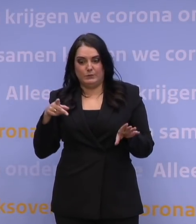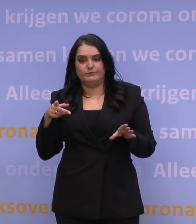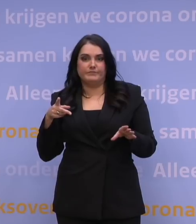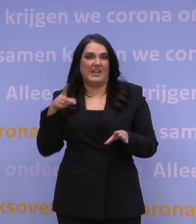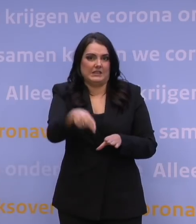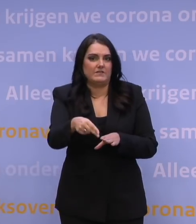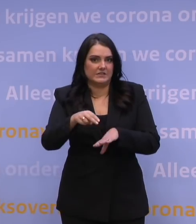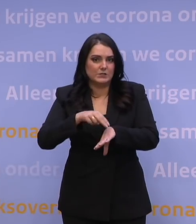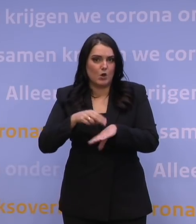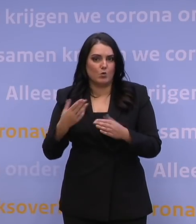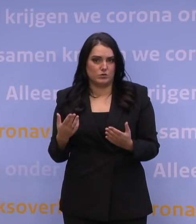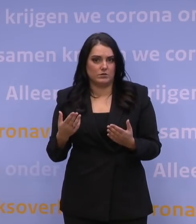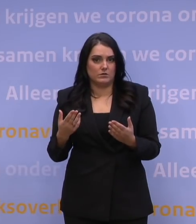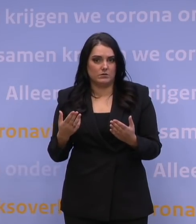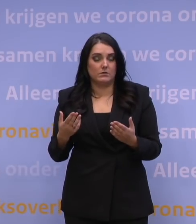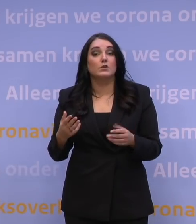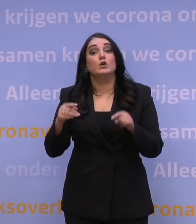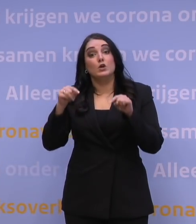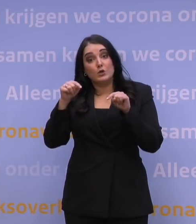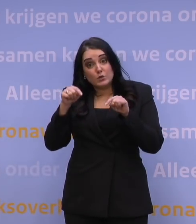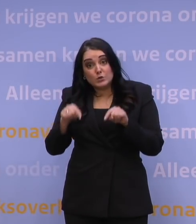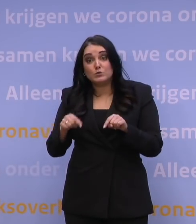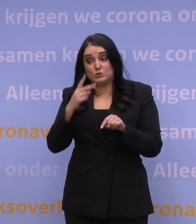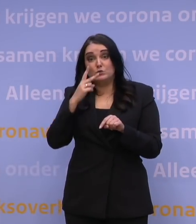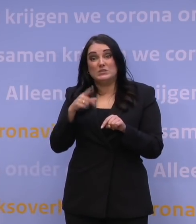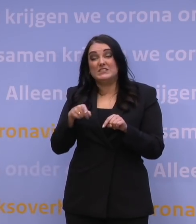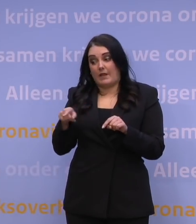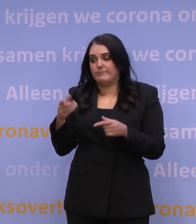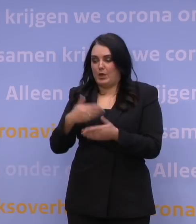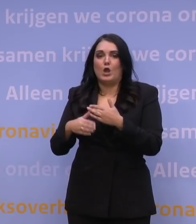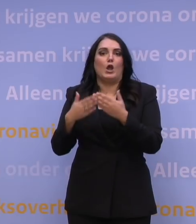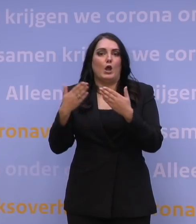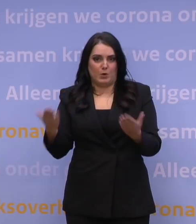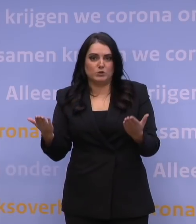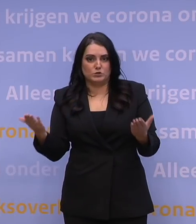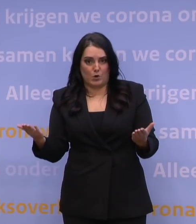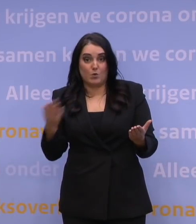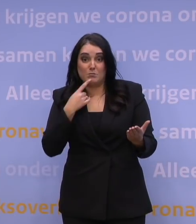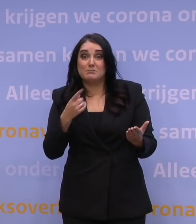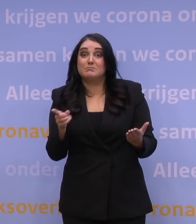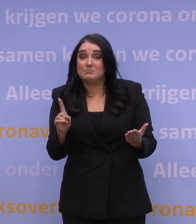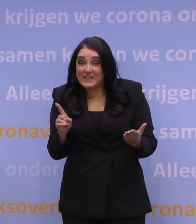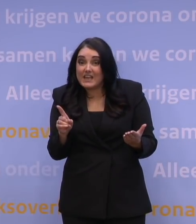Wat we nu zien, is dat dat wel op dit moment aan de hand is. En dat betekent dat je in ieder geval, als het gaat over perspectief,